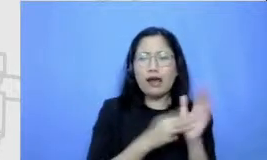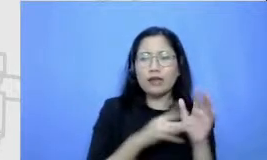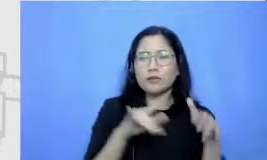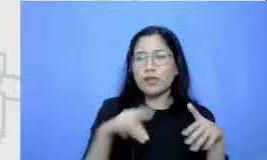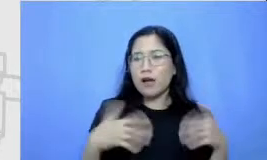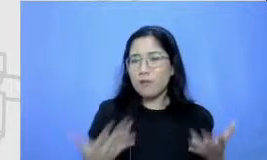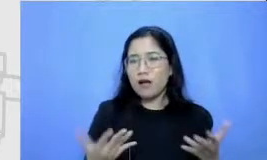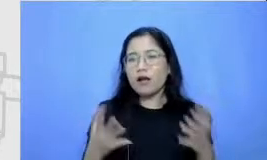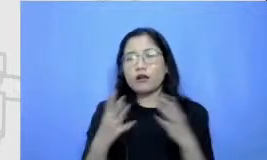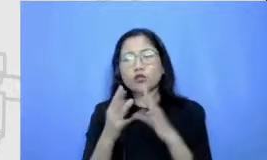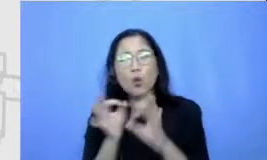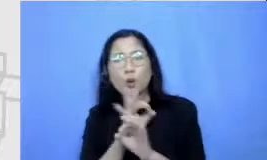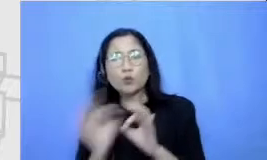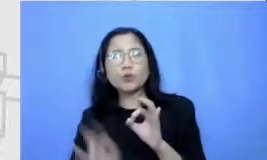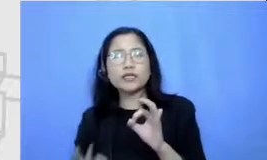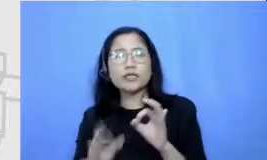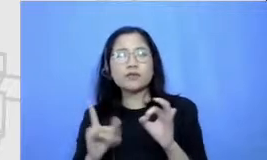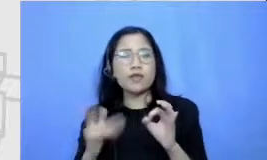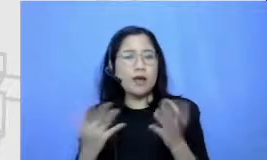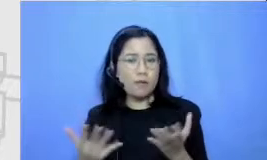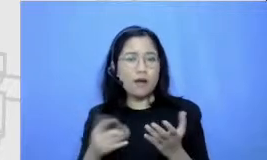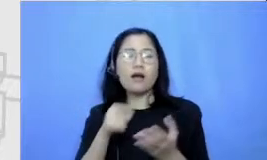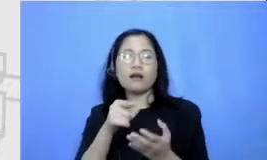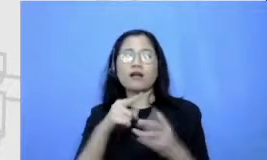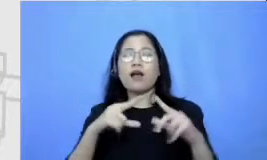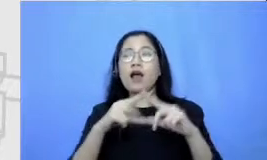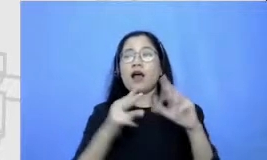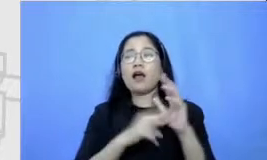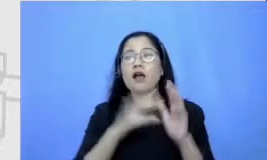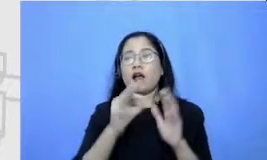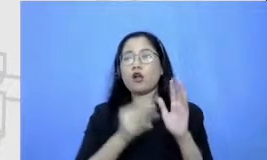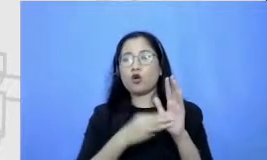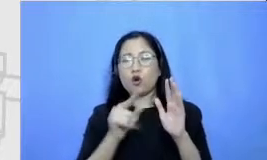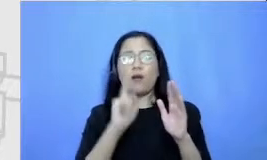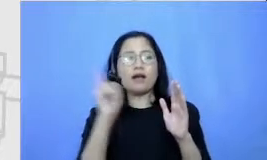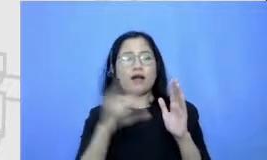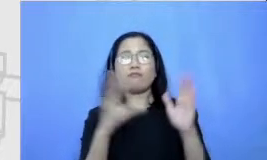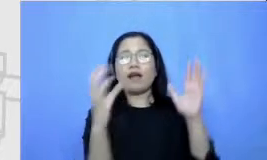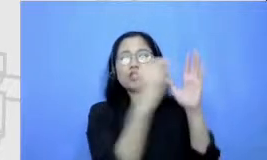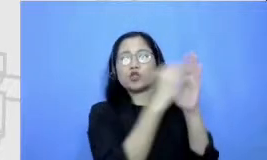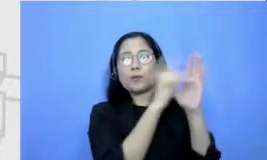apa enam cantumkan disini dengan brainstorming dengan menggunakan post title sebanyak mungkin